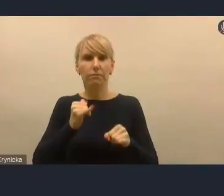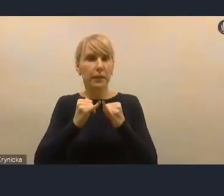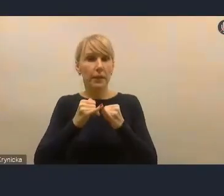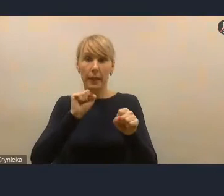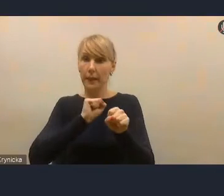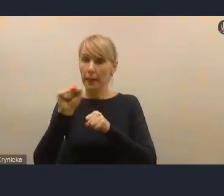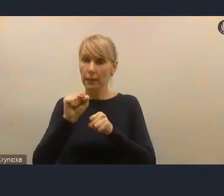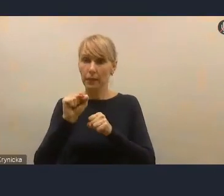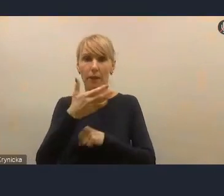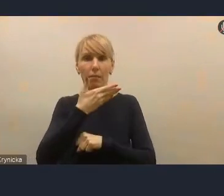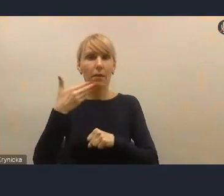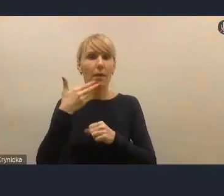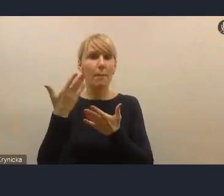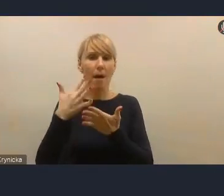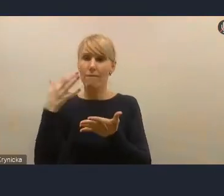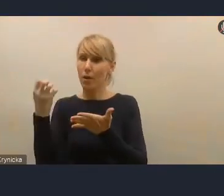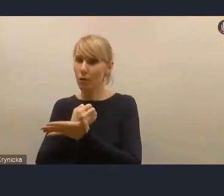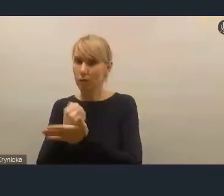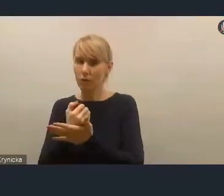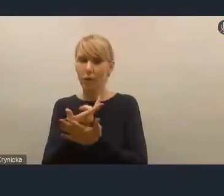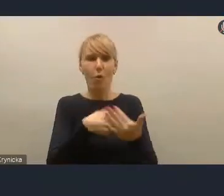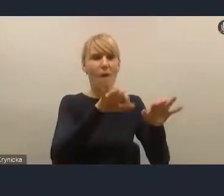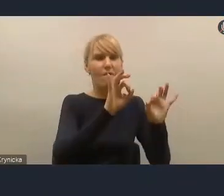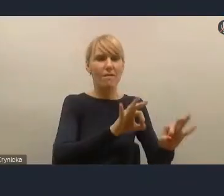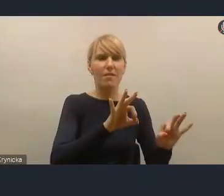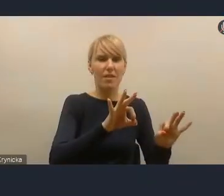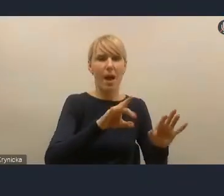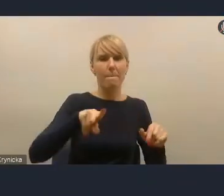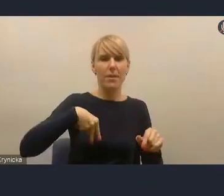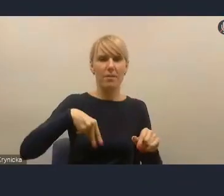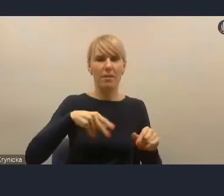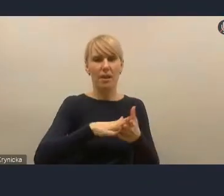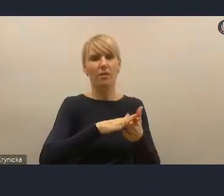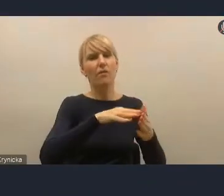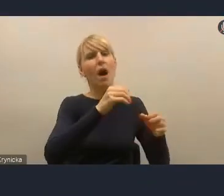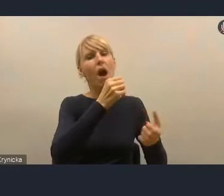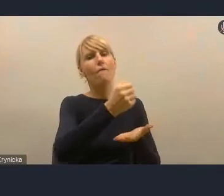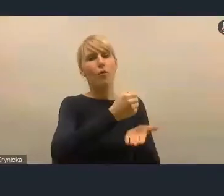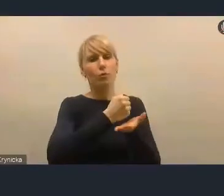to to nie jest wina Ministerstwa Funduszy i Polityki Regionalnej. To to nie jest wina rządu.